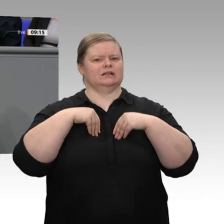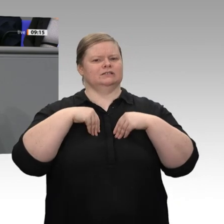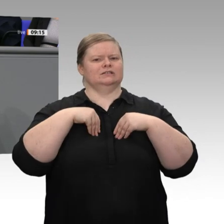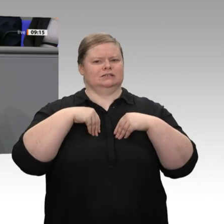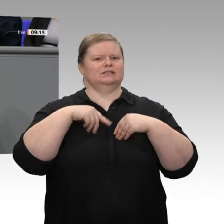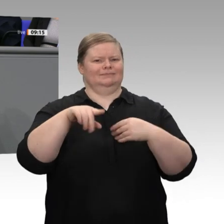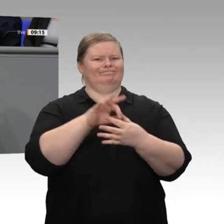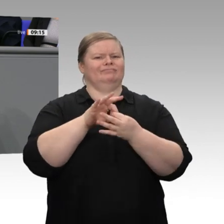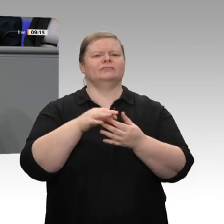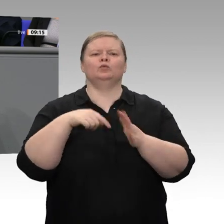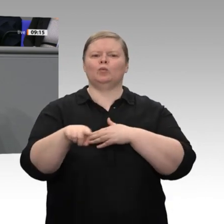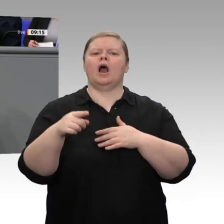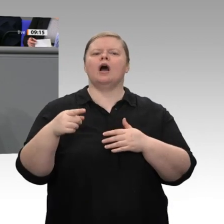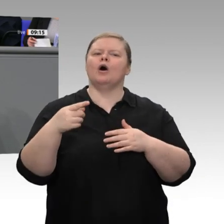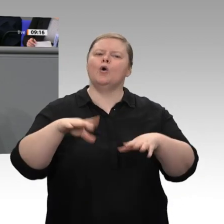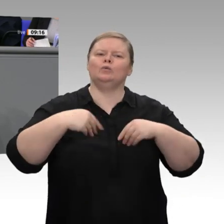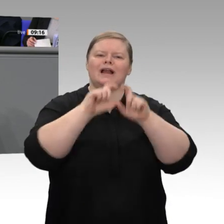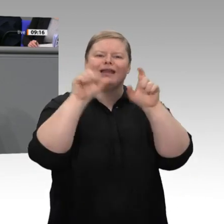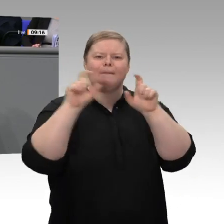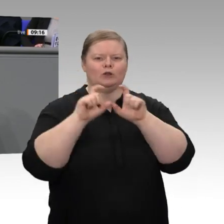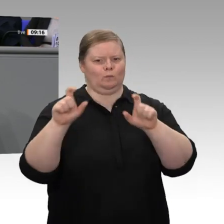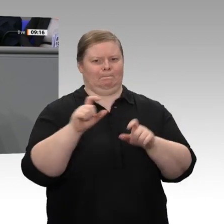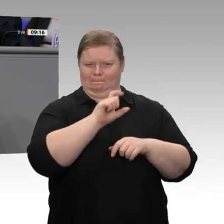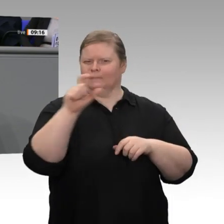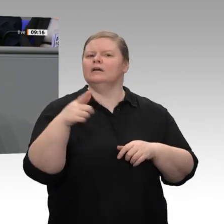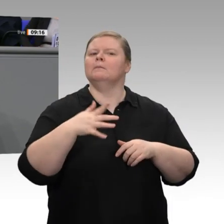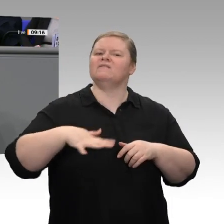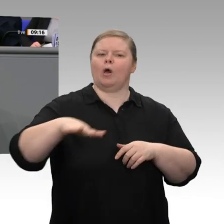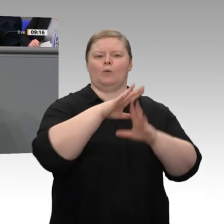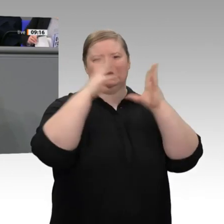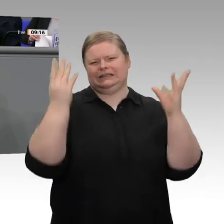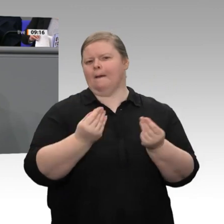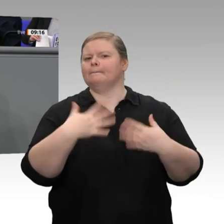hat, und weil sie wollen, dass Deutschland auch weiterhin zu den erfolgreichsten Ländern